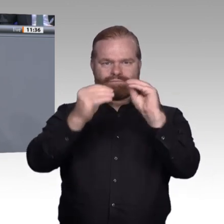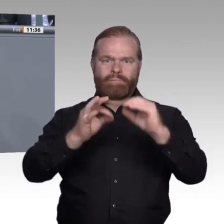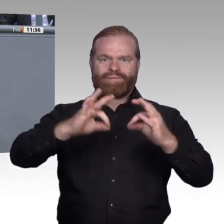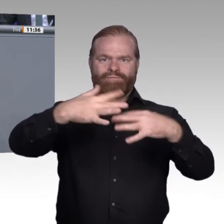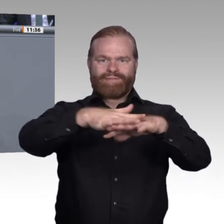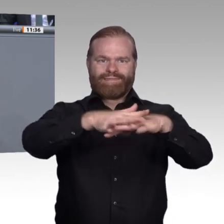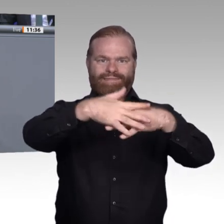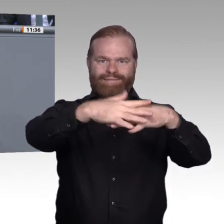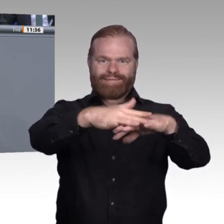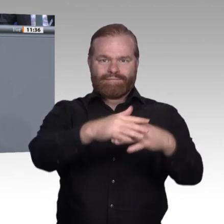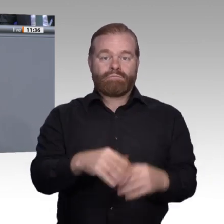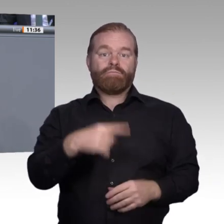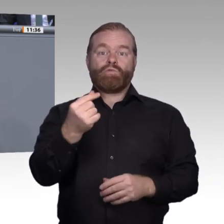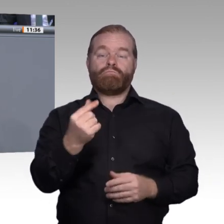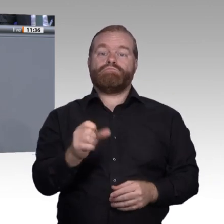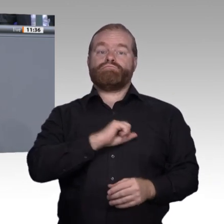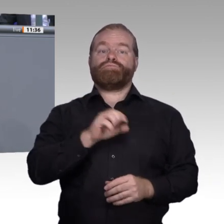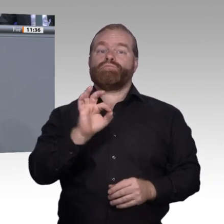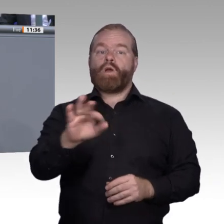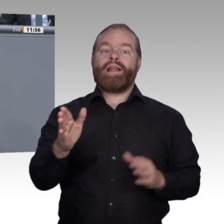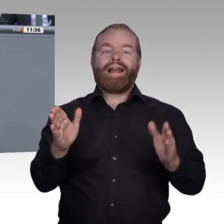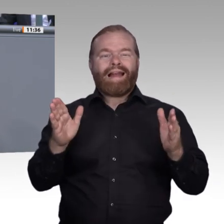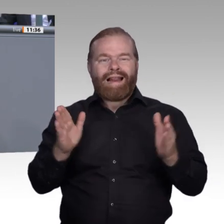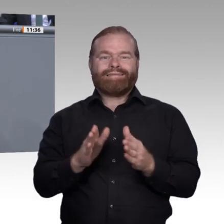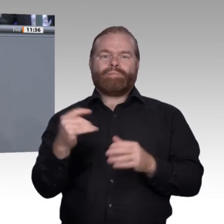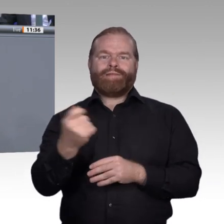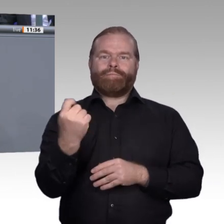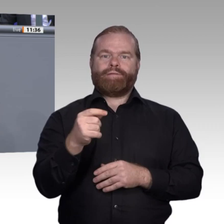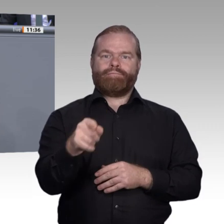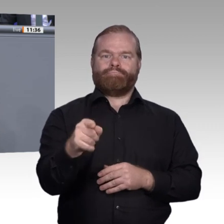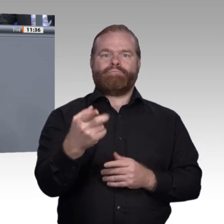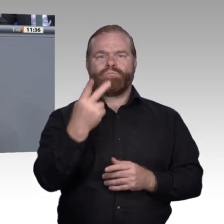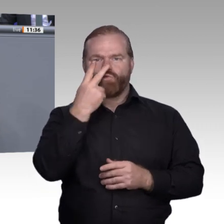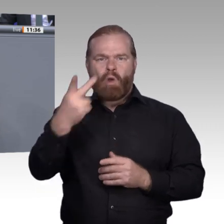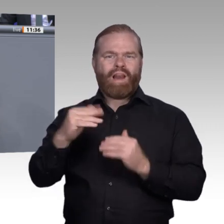für die Digiscouts vergeben worden sind. Das ist ein Programm, wo Auszubildende Digitalisierungspotenzial